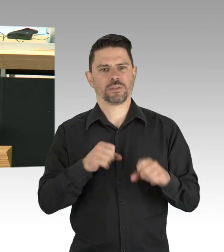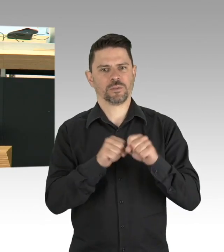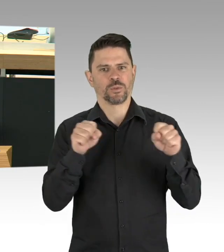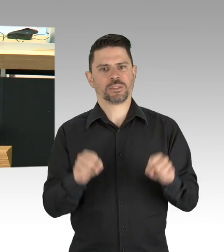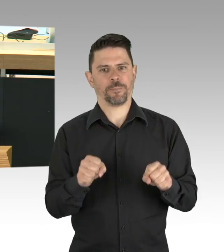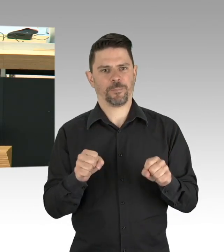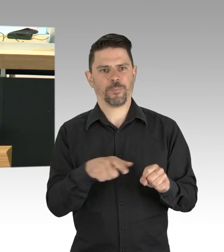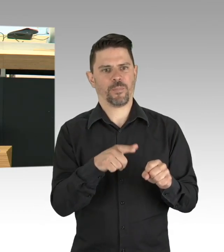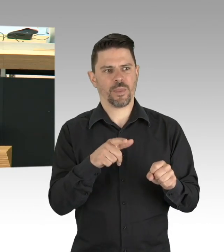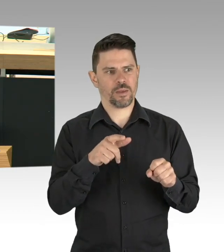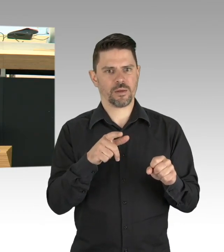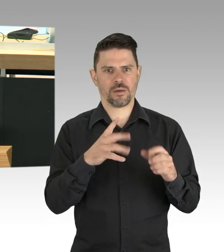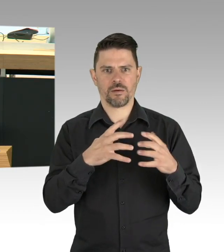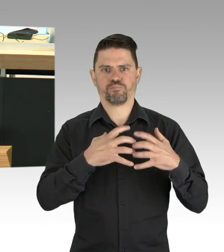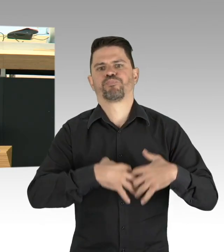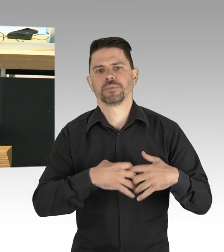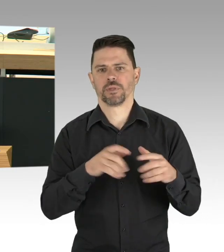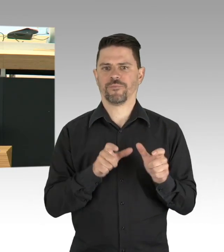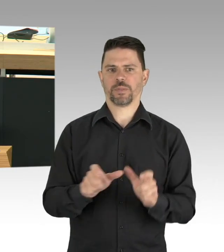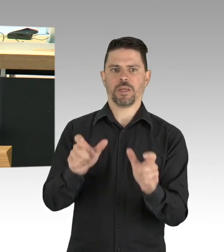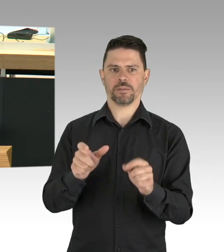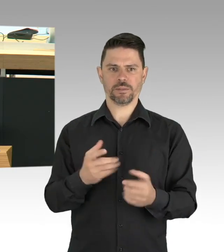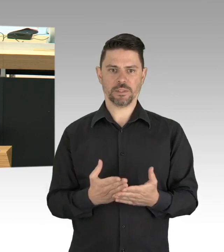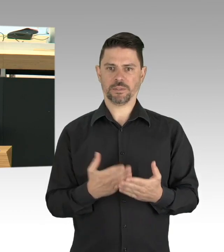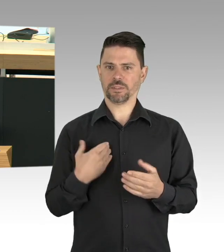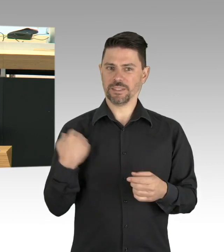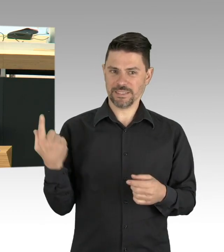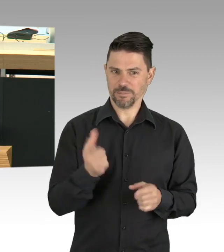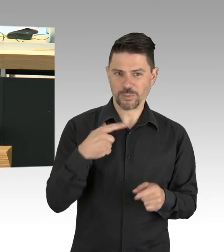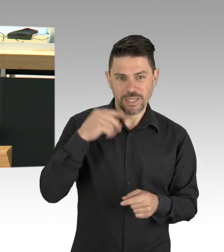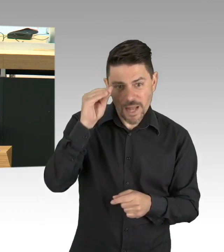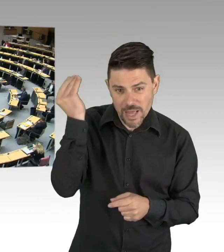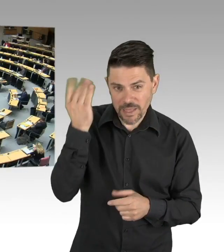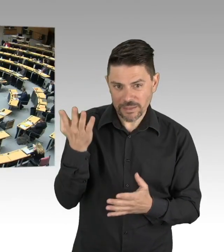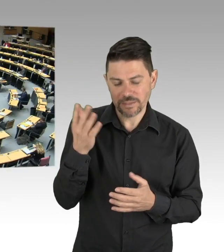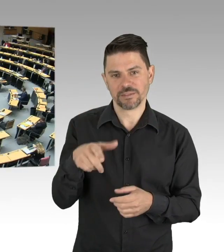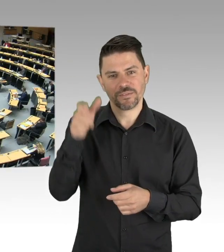lassen sich Regeln über einen längeren Zeitraum aufrechterhalten. (Beifall)